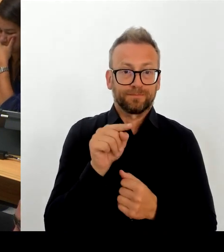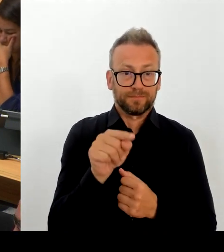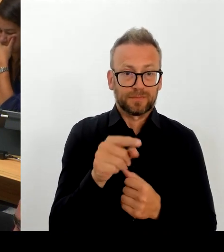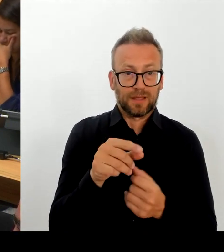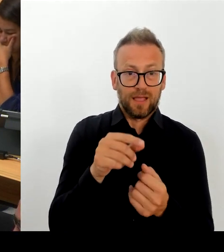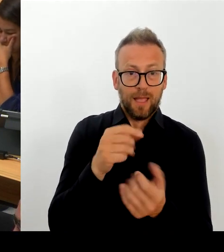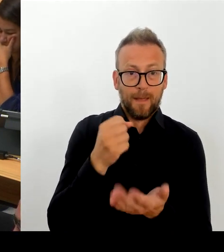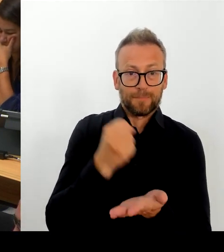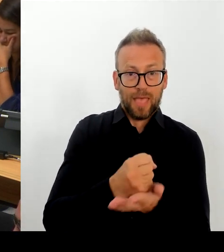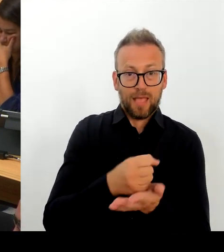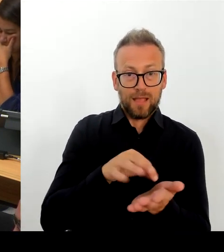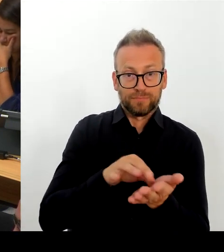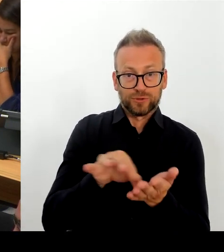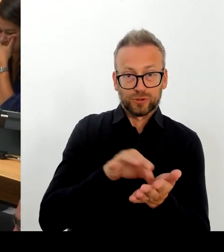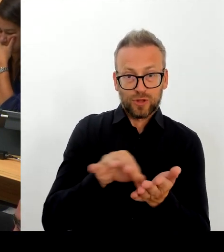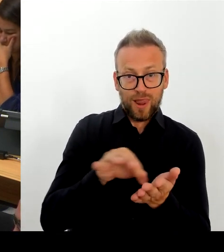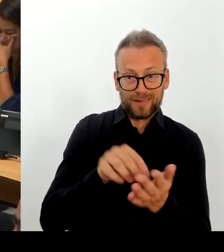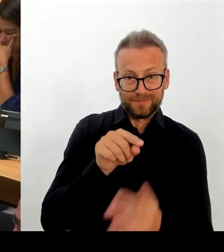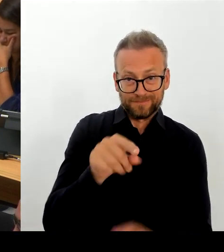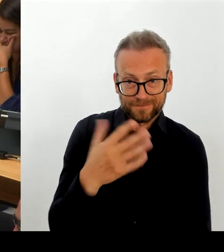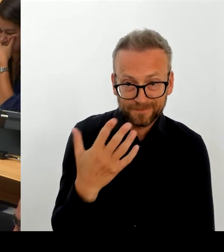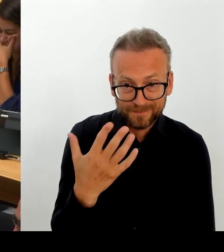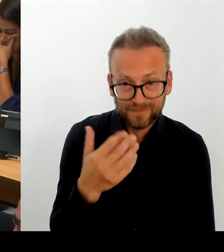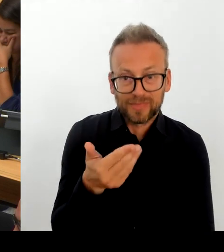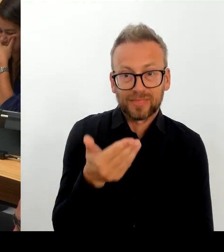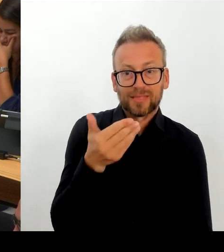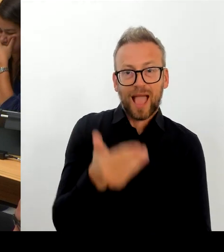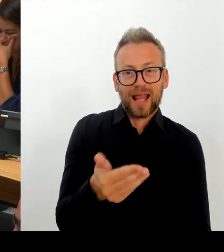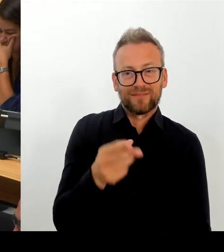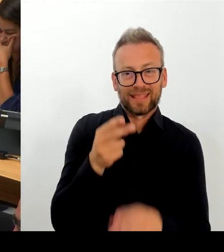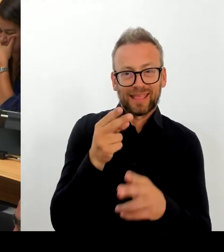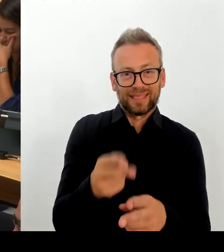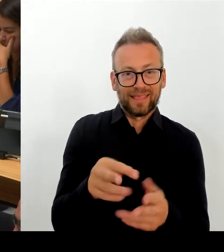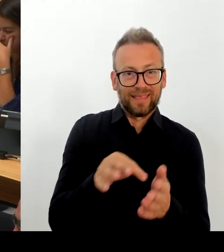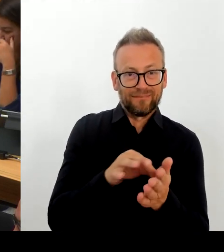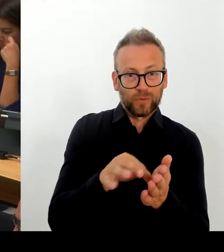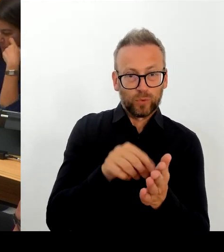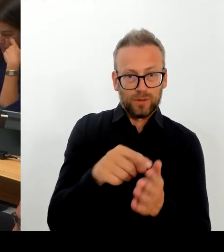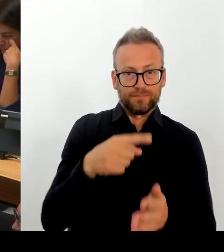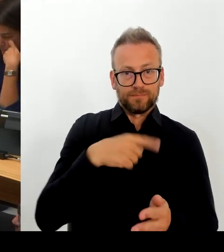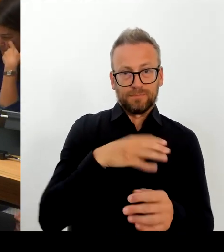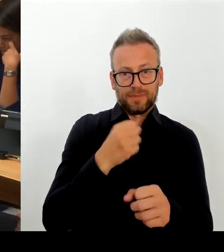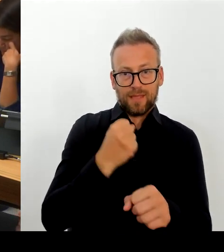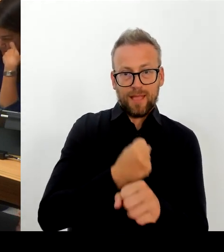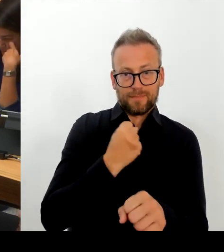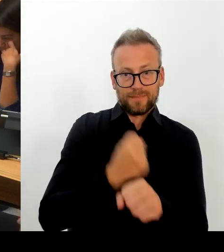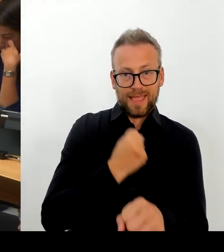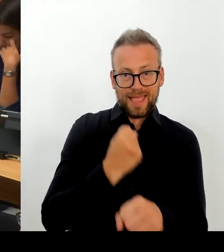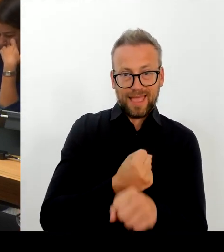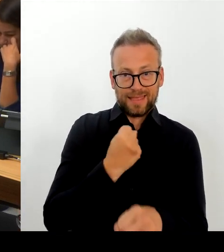Und da in anderen Bereichen nach wie vor Unterschiede zu verzeichnen sind. Ich glaube, und dazu bin ich sehr intensiv im